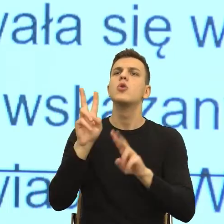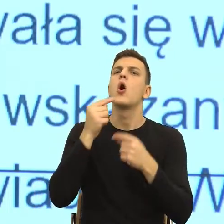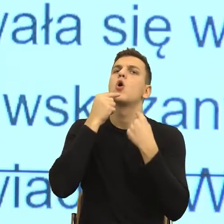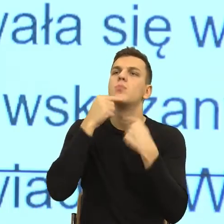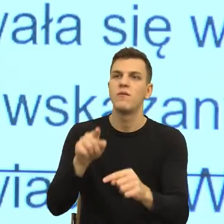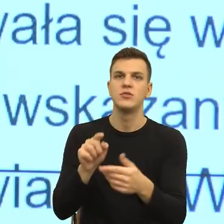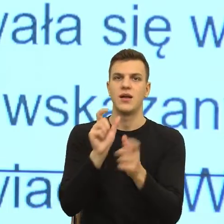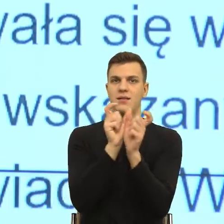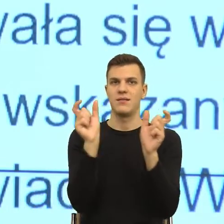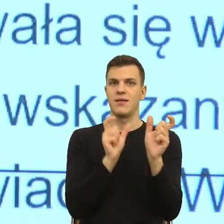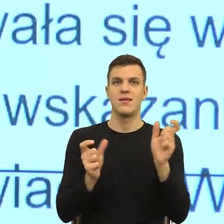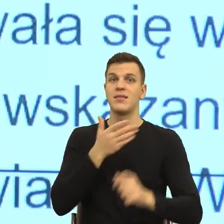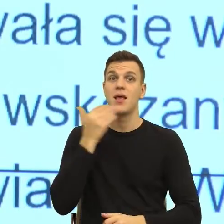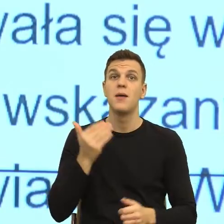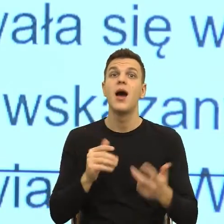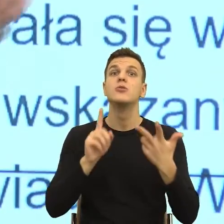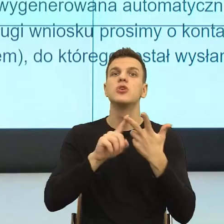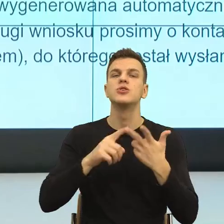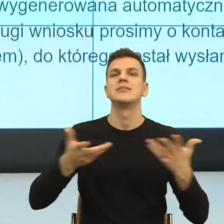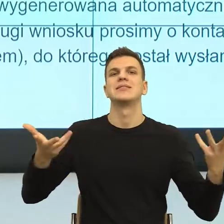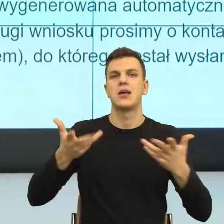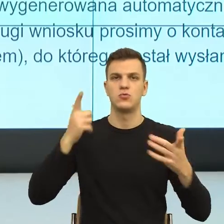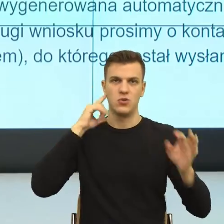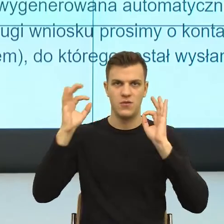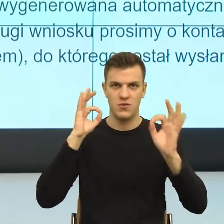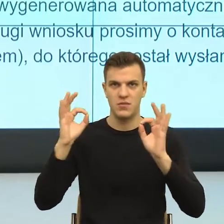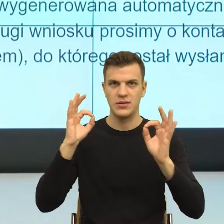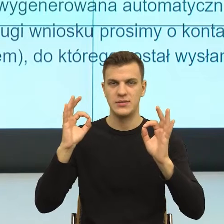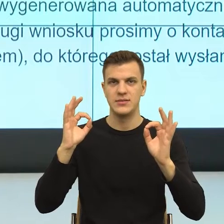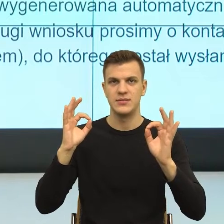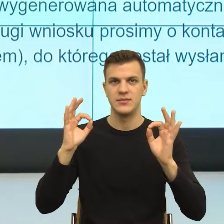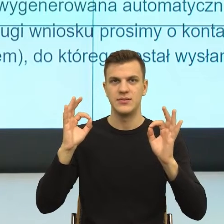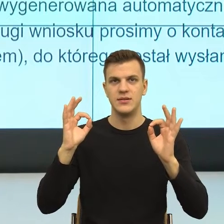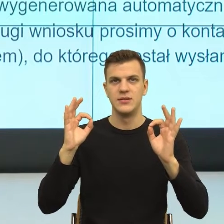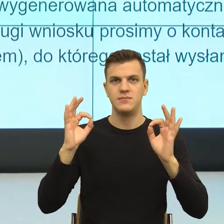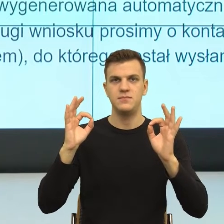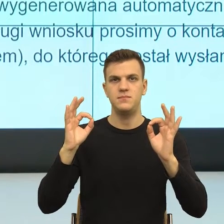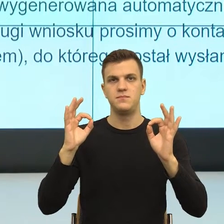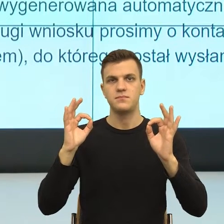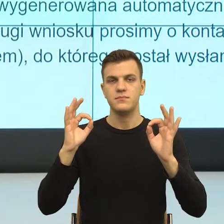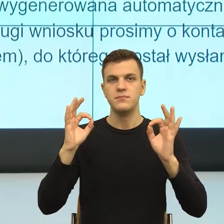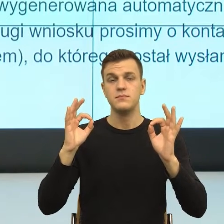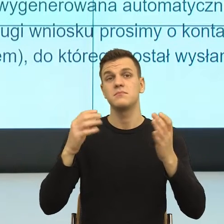To jest nadmierna informacja czy nadmiernie, czy informacje, które są zbędne, to wszystko sprawia,